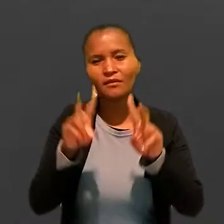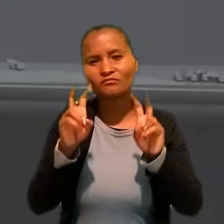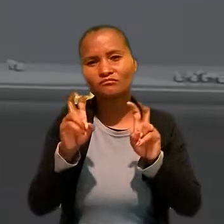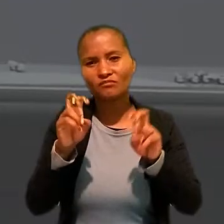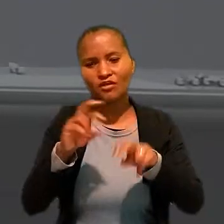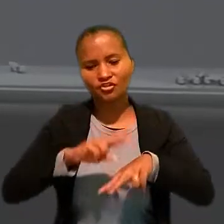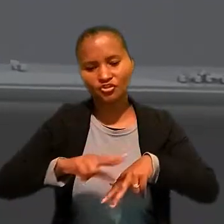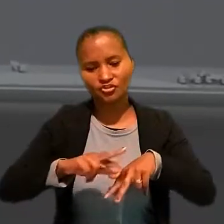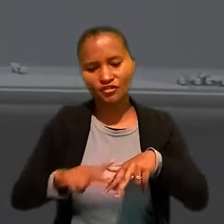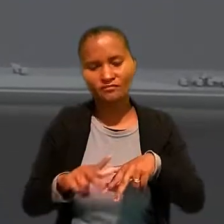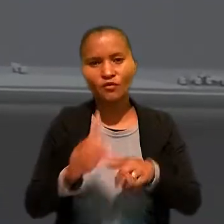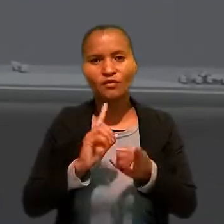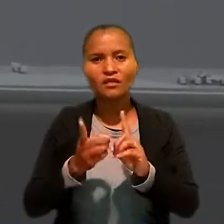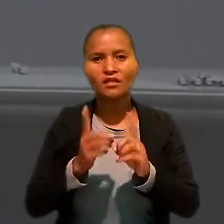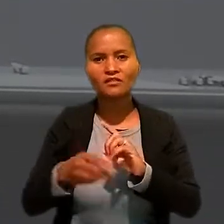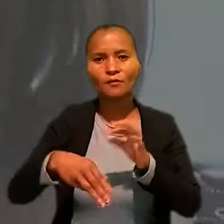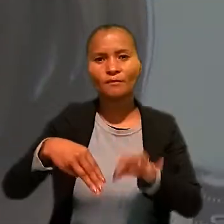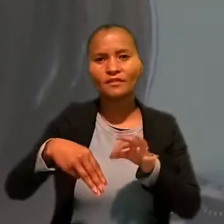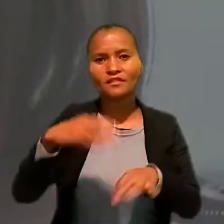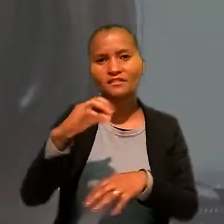A coordenação foi da ministra Kátia Arruda.